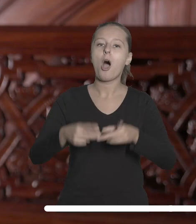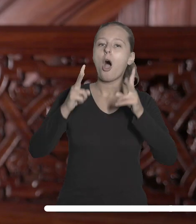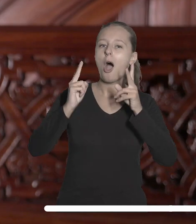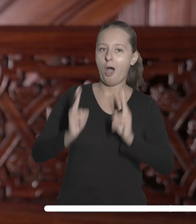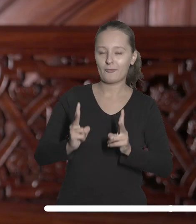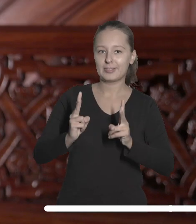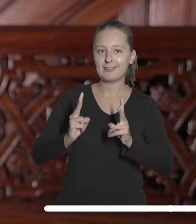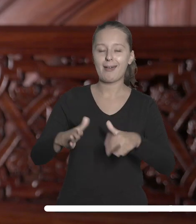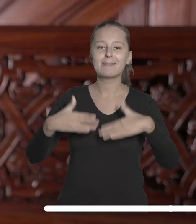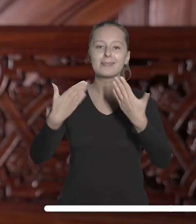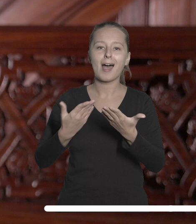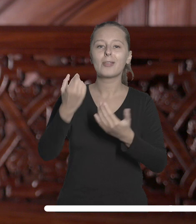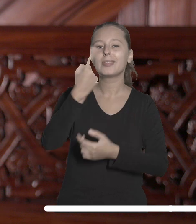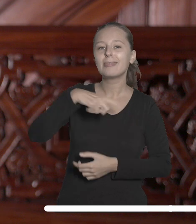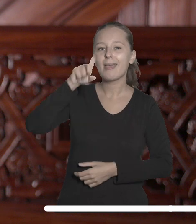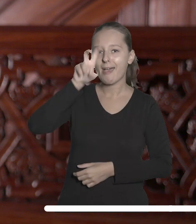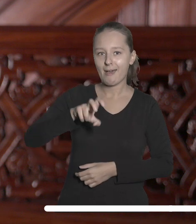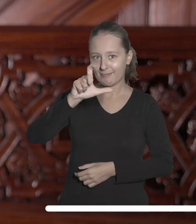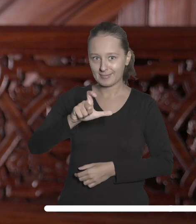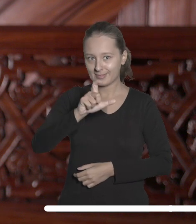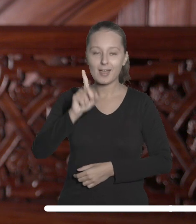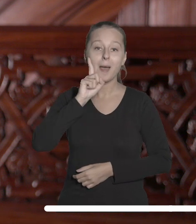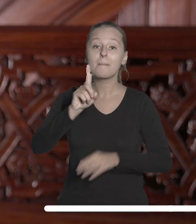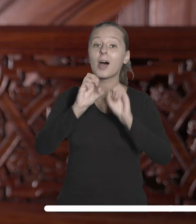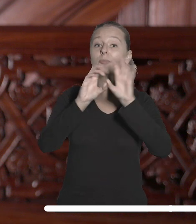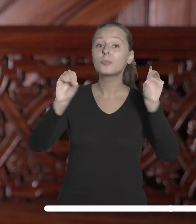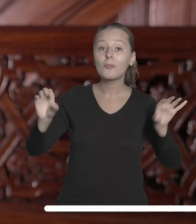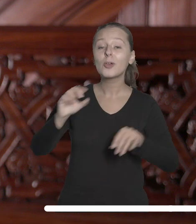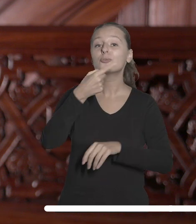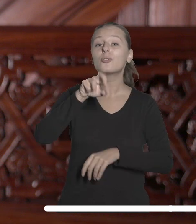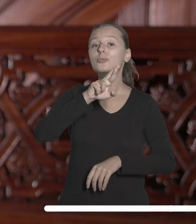nadanie tytułu Doctora Honoris Causa panu Profesorowi doktorowi habilitowanemu